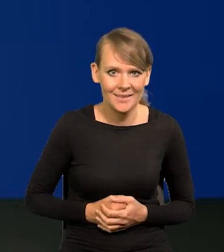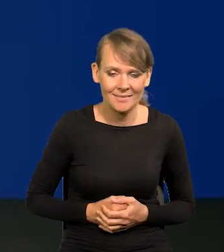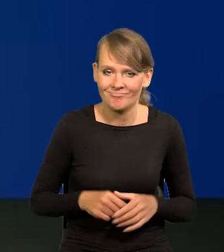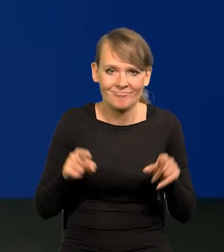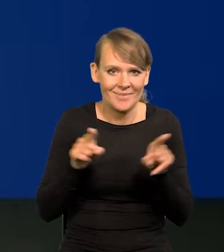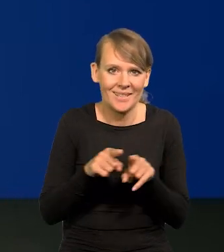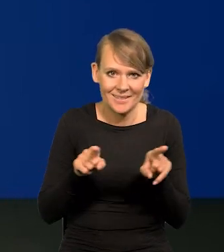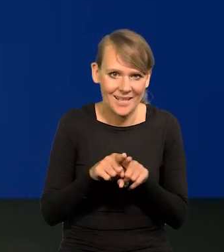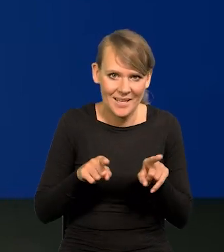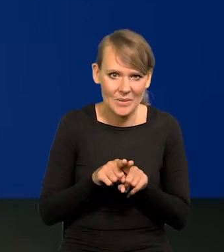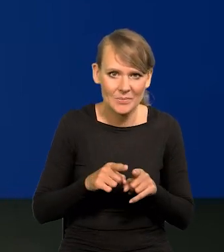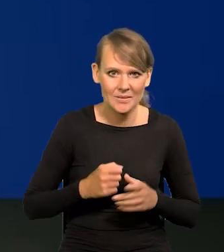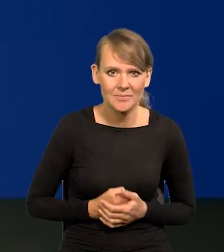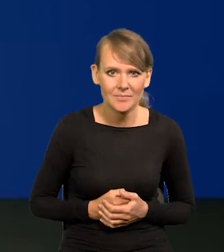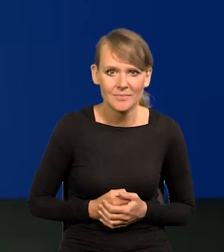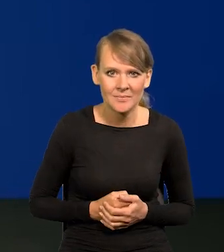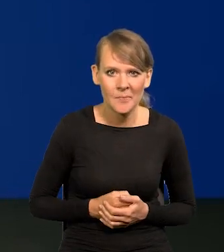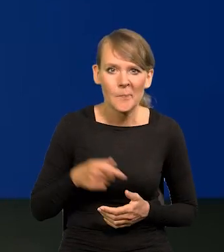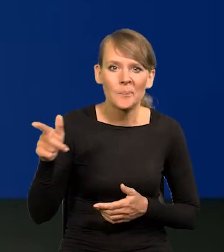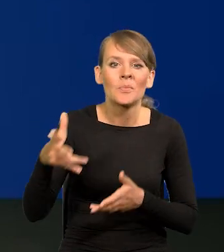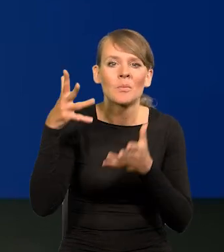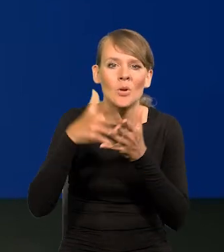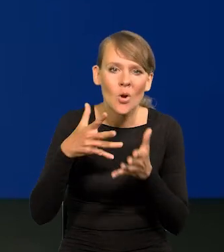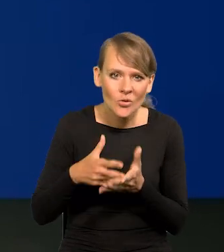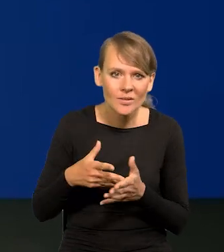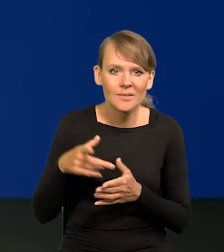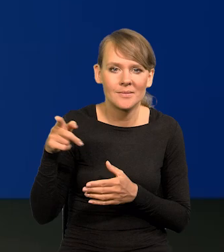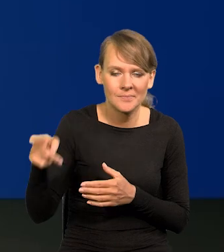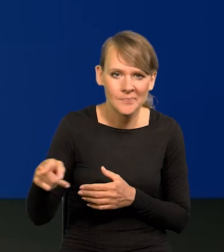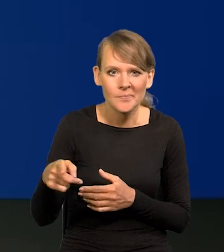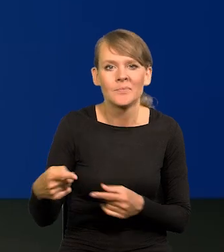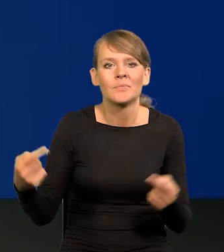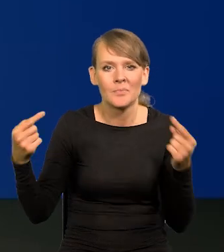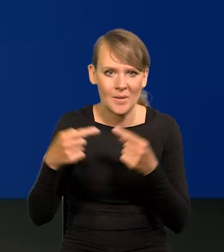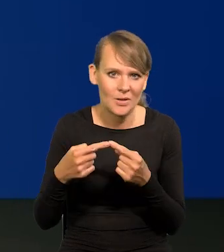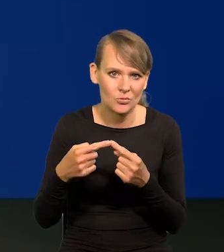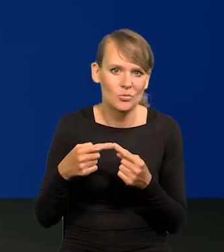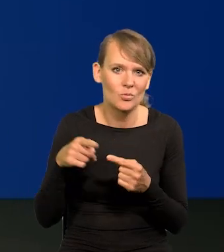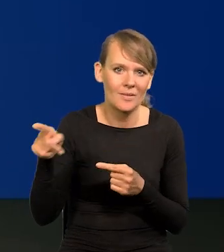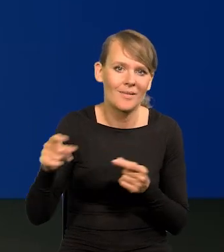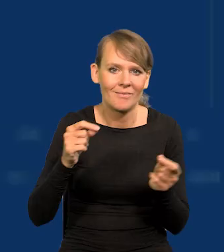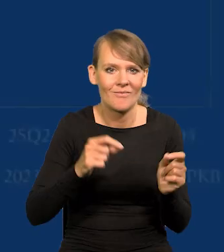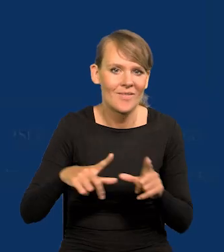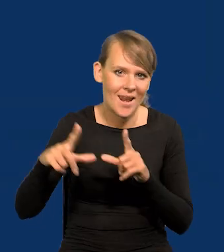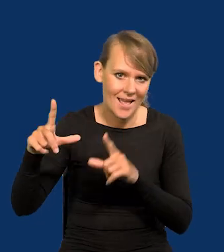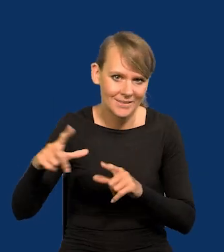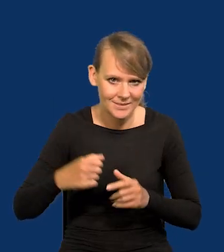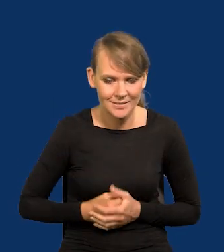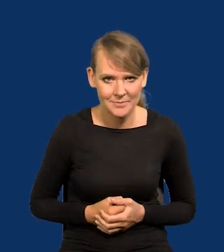Tak samo jest z inflacją. Nasza projekcja najbliżej odpowiada temu, jak inflacja rzeczywiście przebiega.